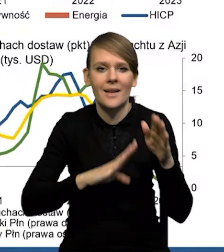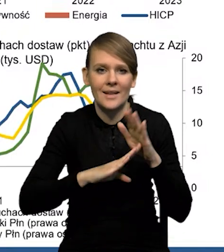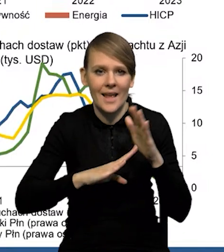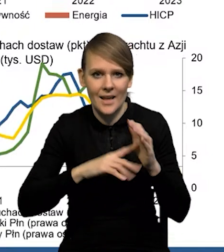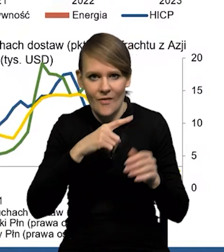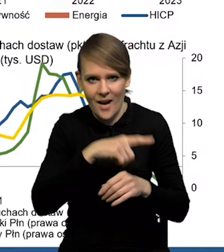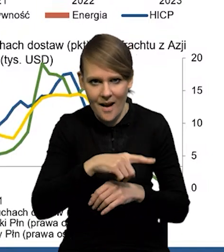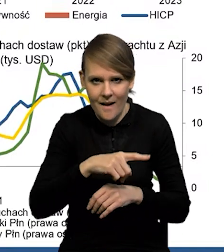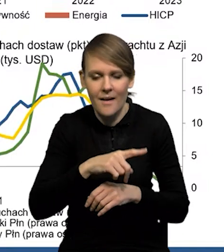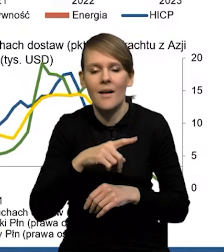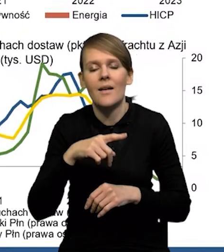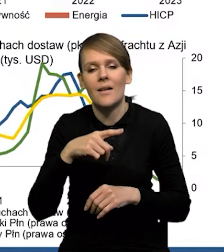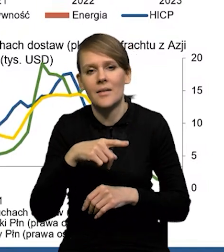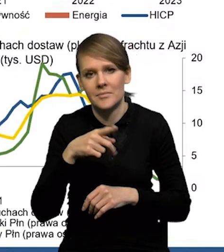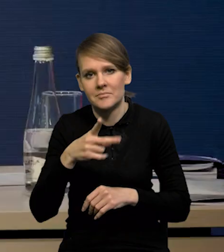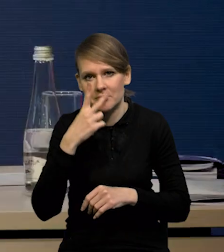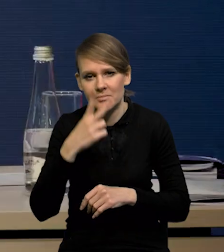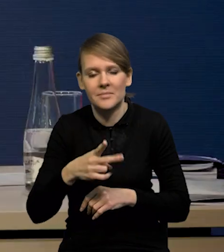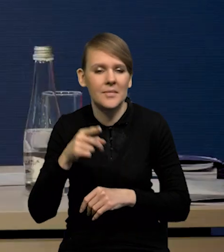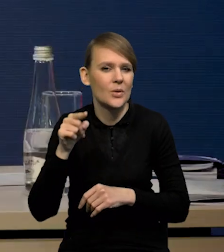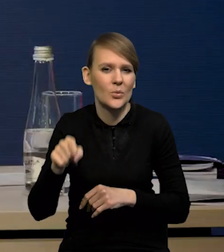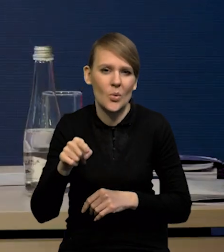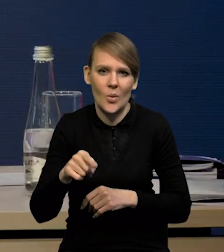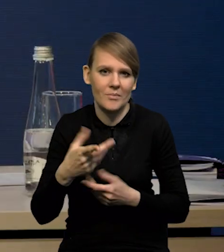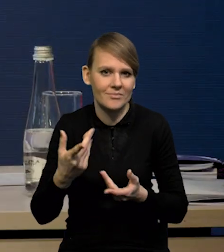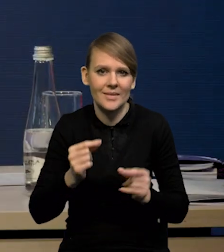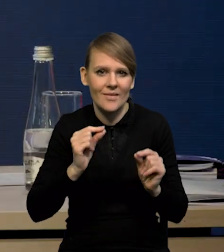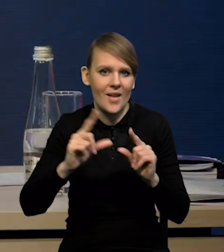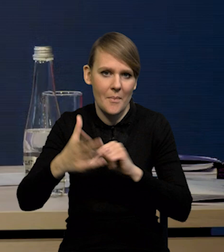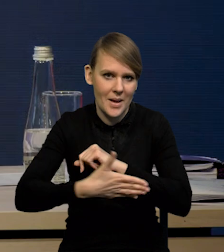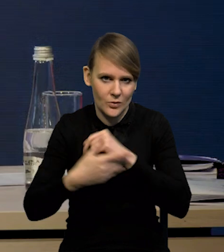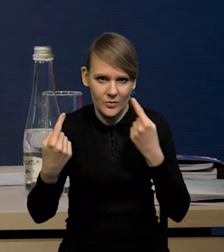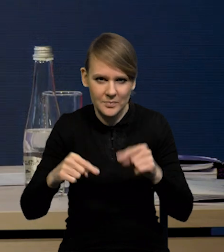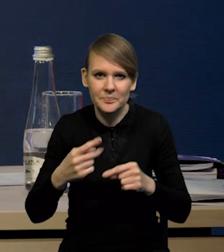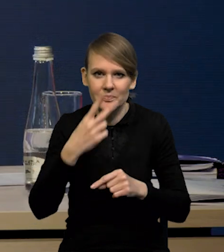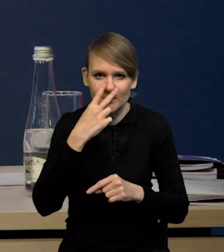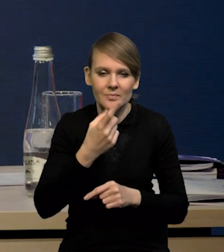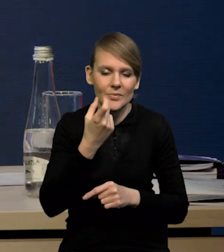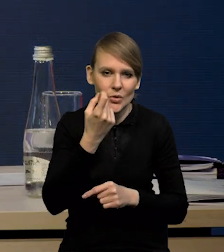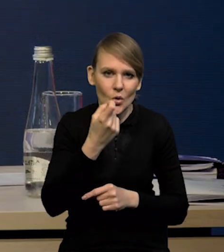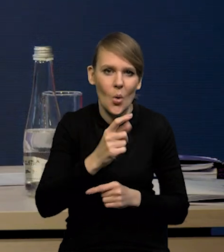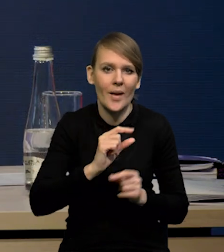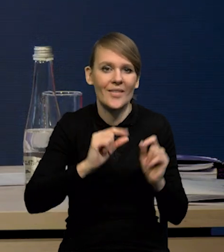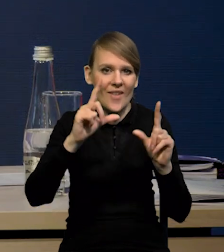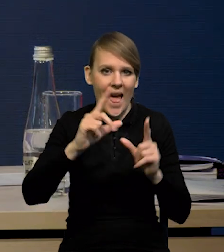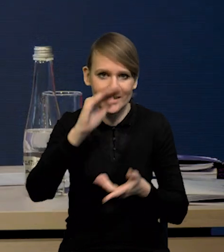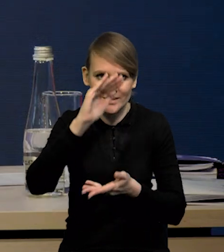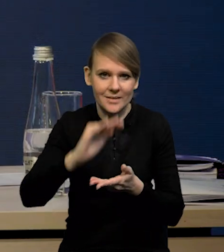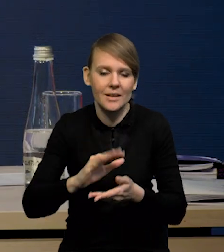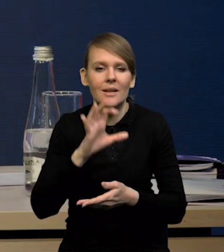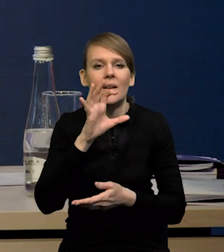tam właściwie tej deflacji inflacji bazowej nie było. No widać, że jest pewna inflacja, jeśli chodzi o ceny towarów,